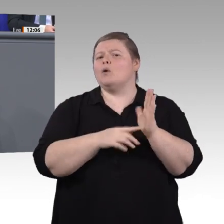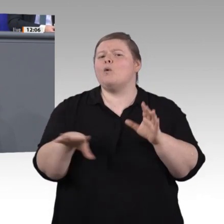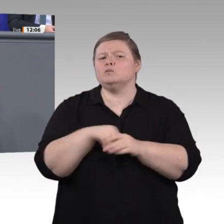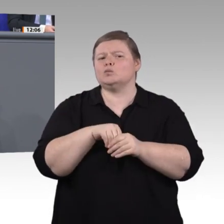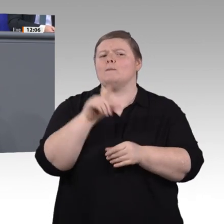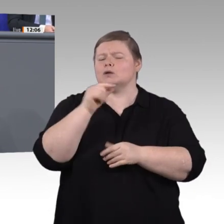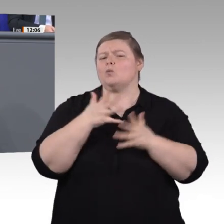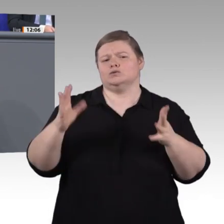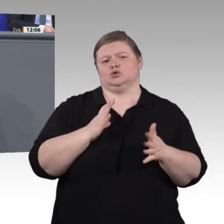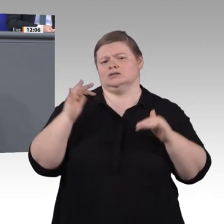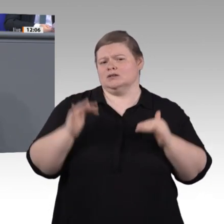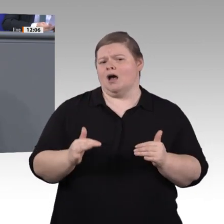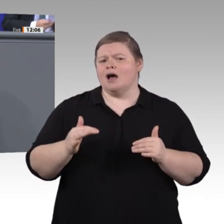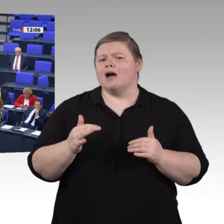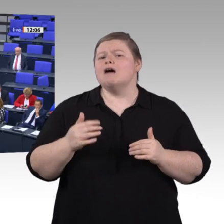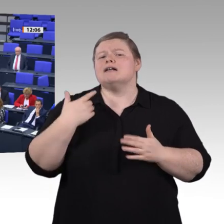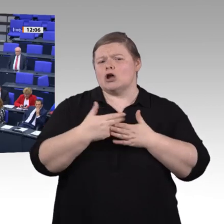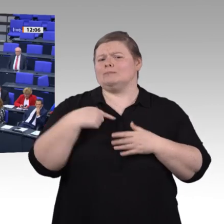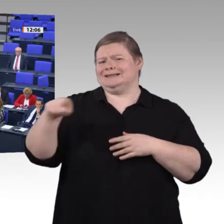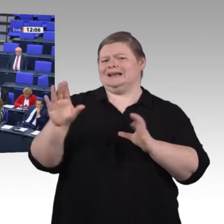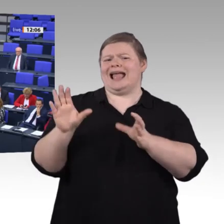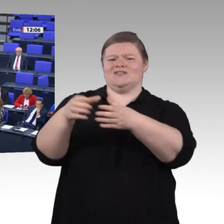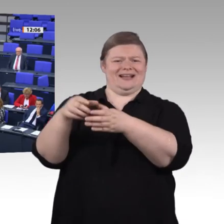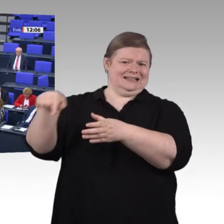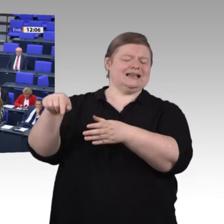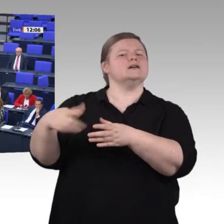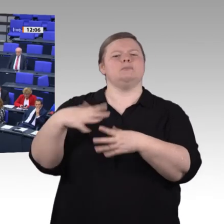Menschen wollen wir in den Mittelpunkt stellen. Betroffen sind also sehr viele Menschen.